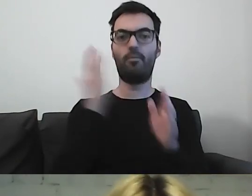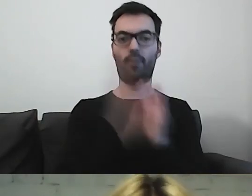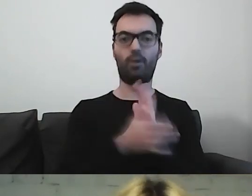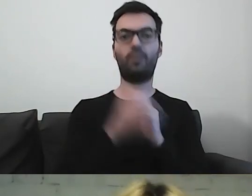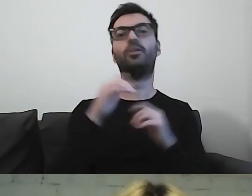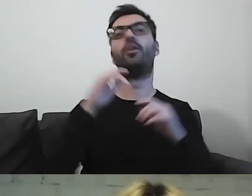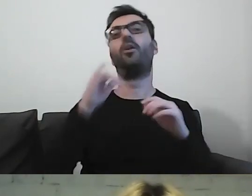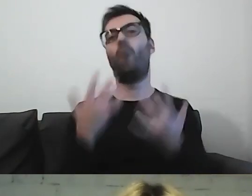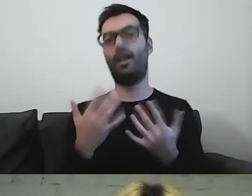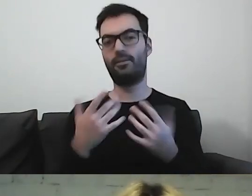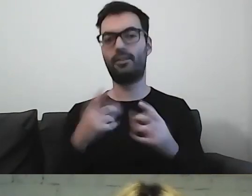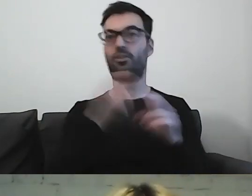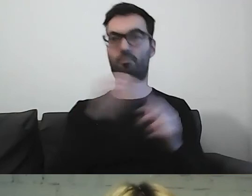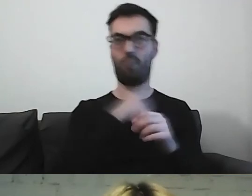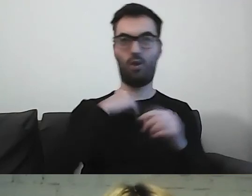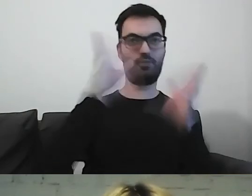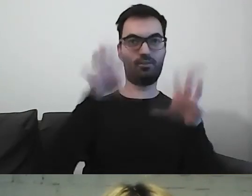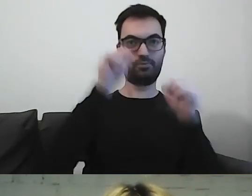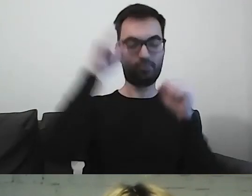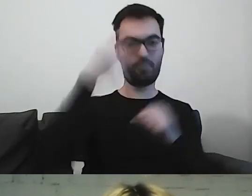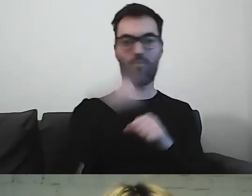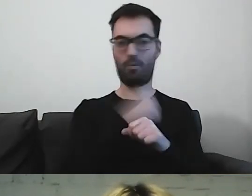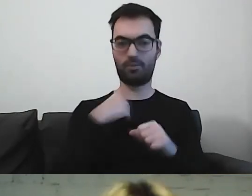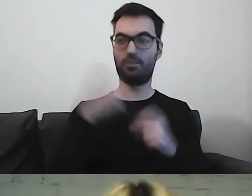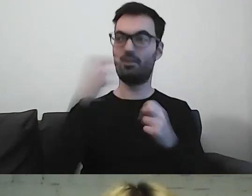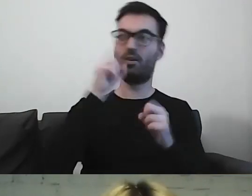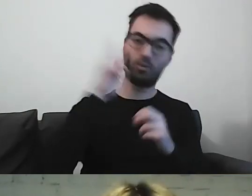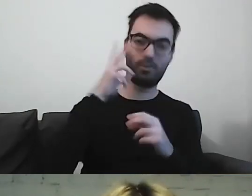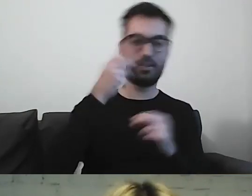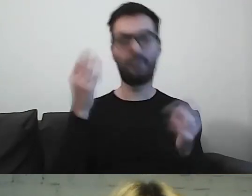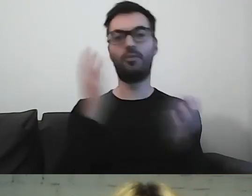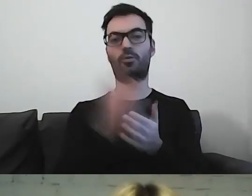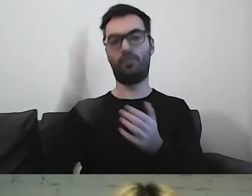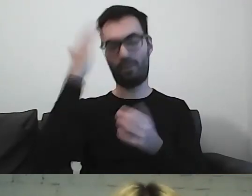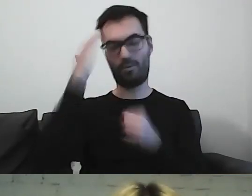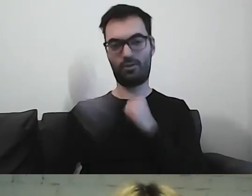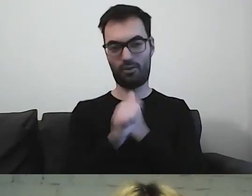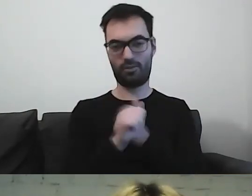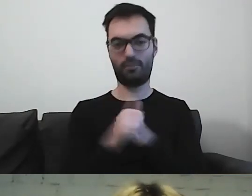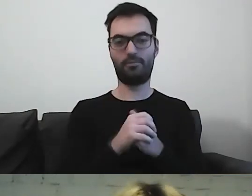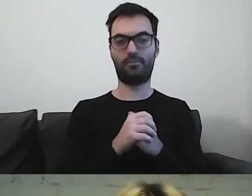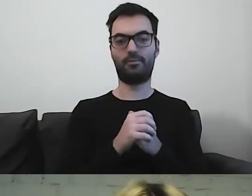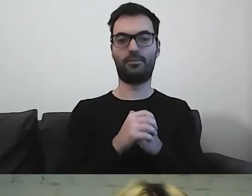Czy w Polsce wszyscy rozumieją po polsku?”. Rozumieją czy nie? To już wiemy. Różnie z tym bywa.